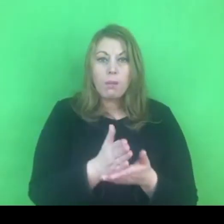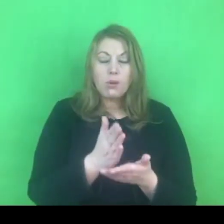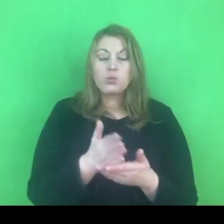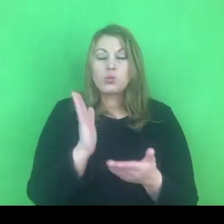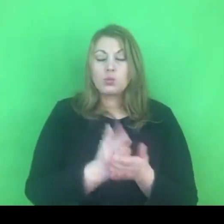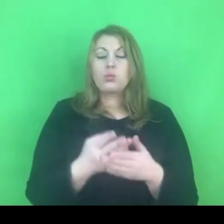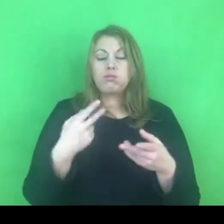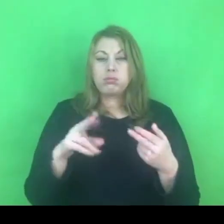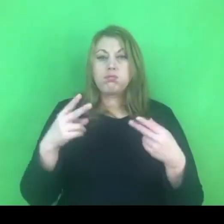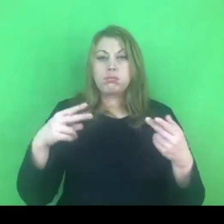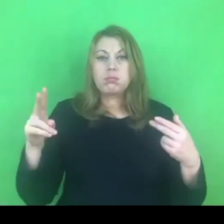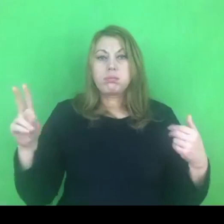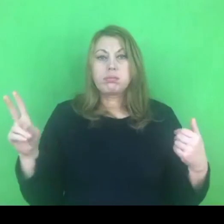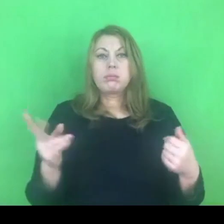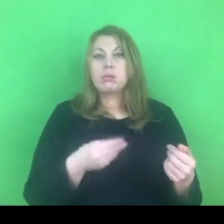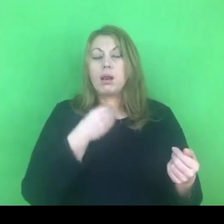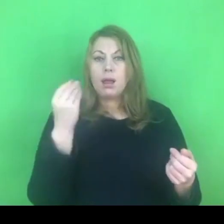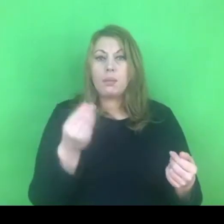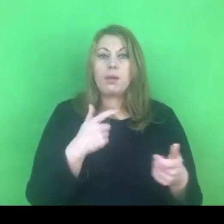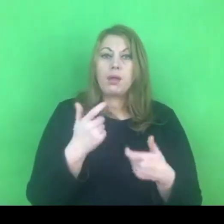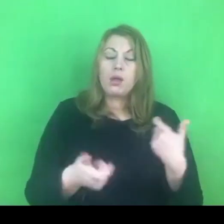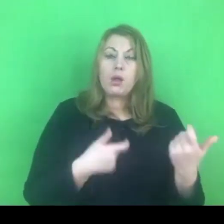Prowadzimy różnego rodzaju oddziaływania grupowe.